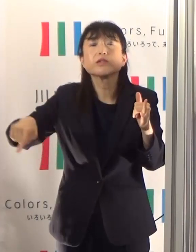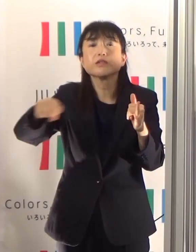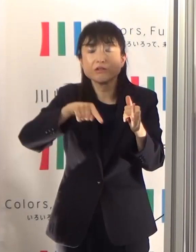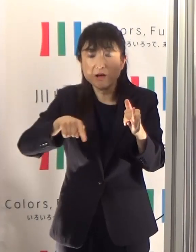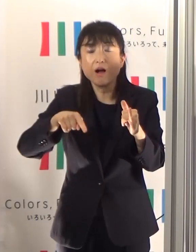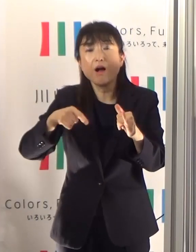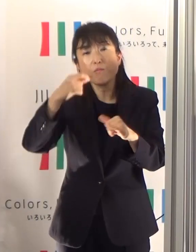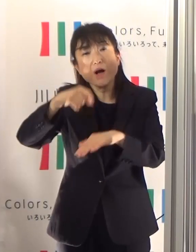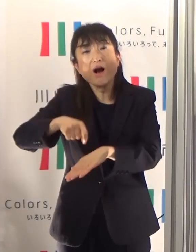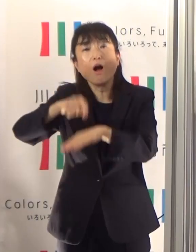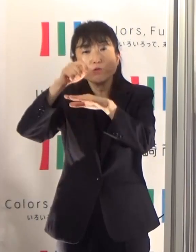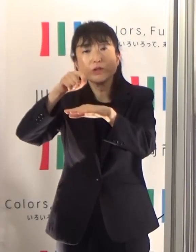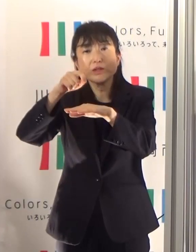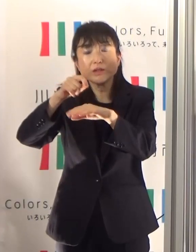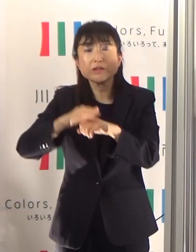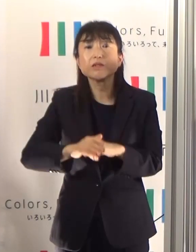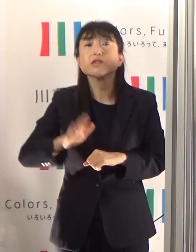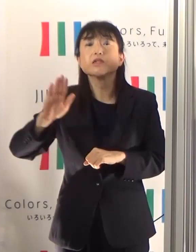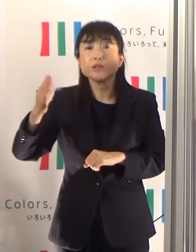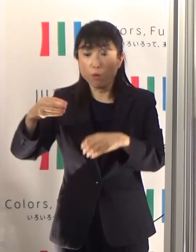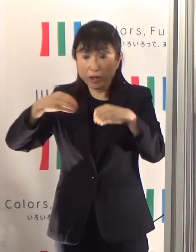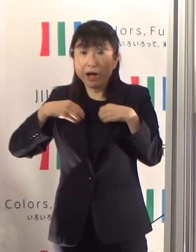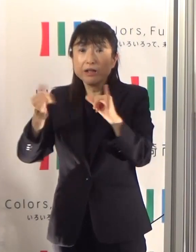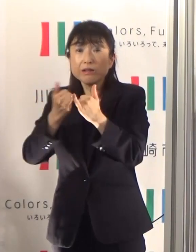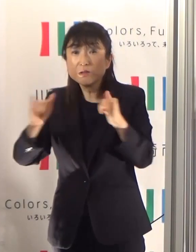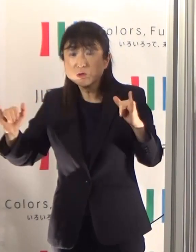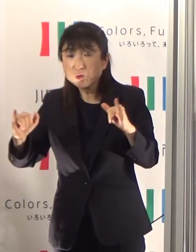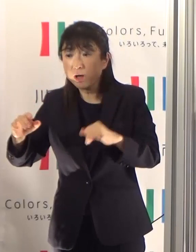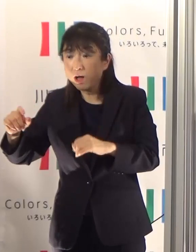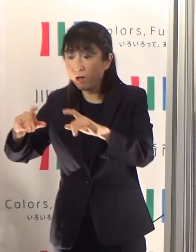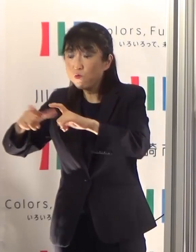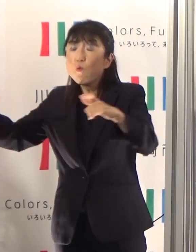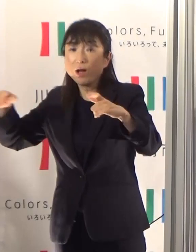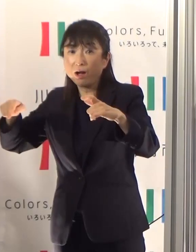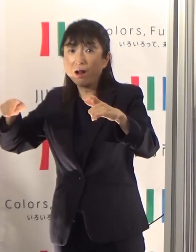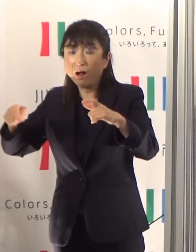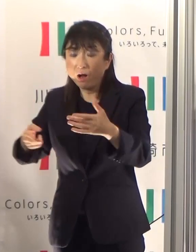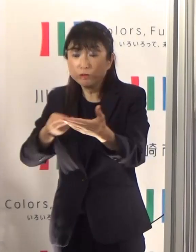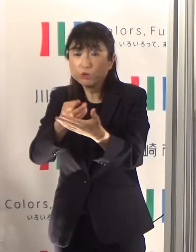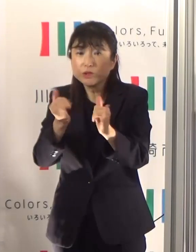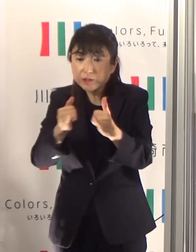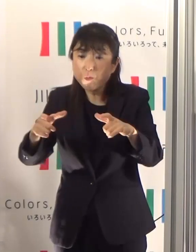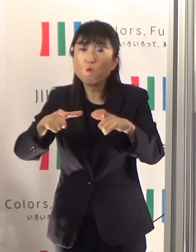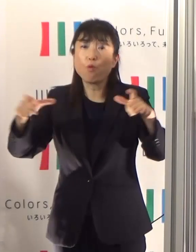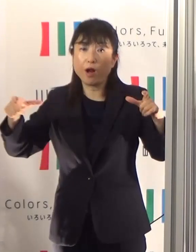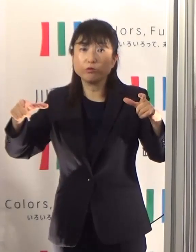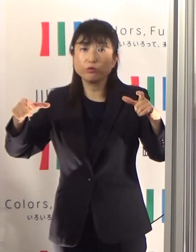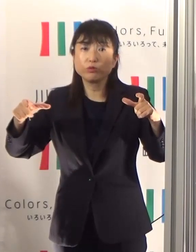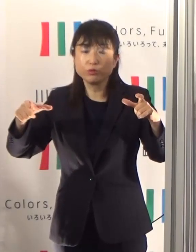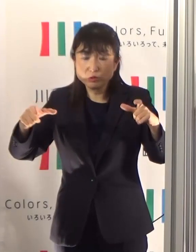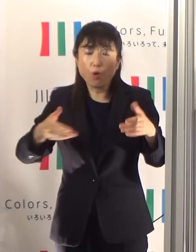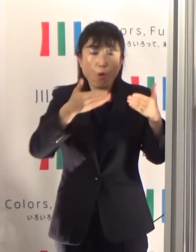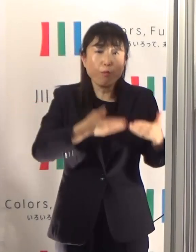全体数が増えれば入院数は増え、重症者数も増加していきます